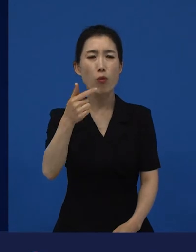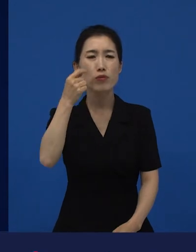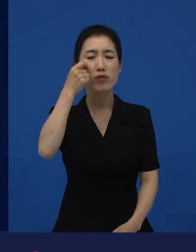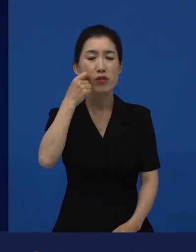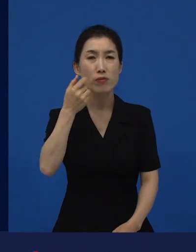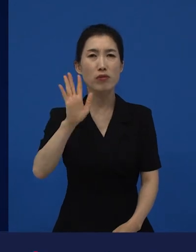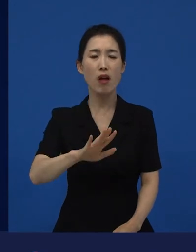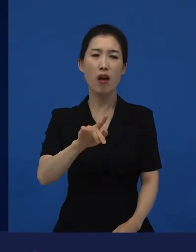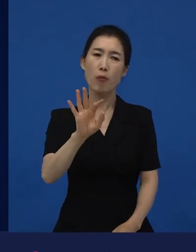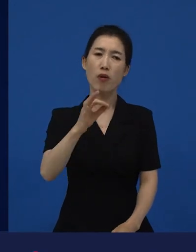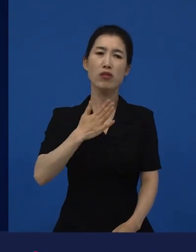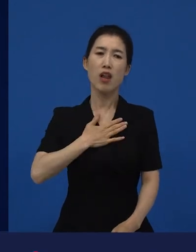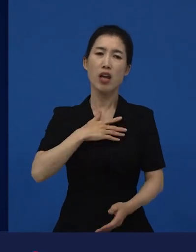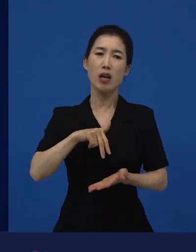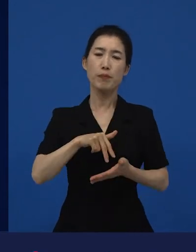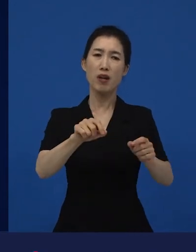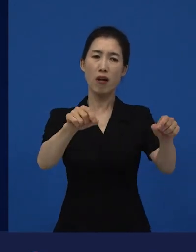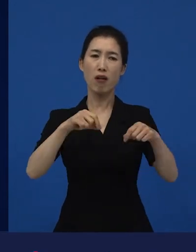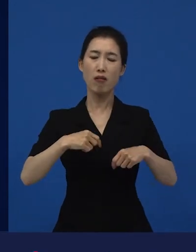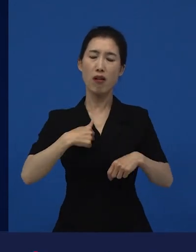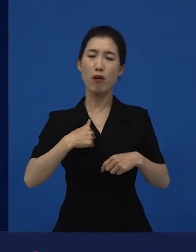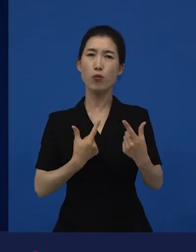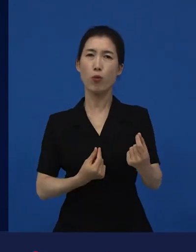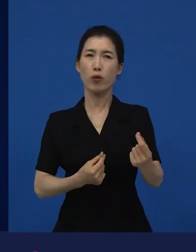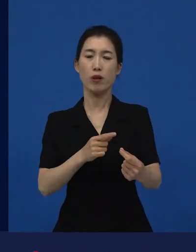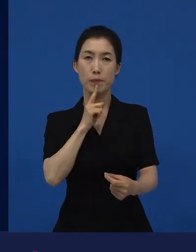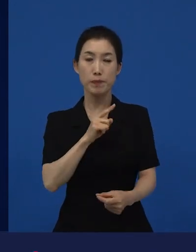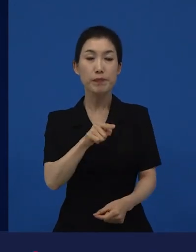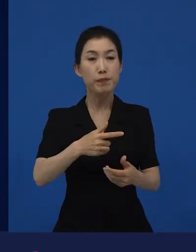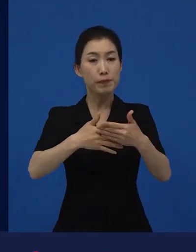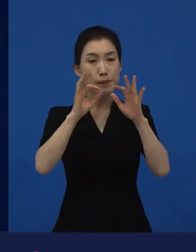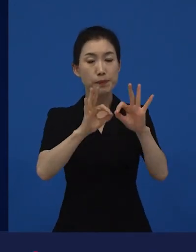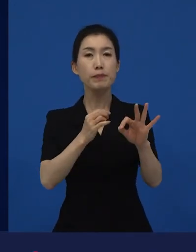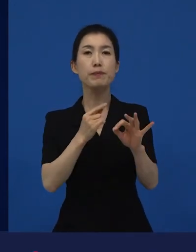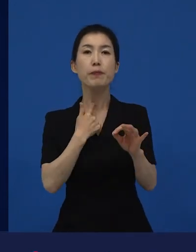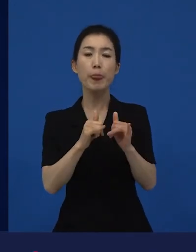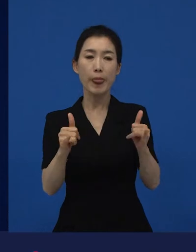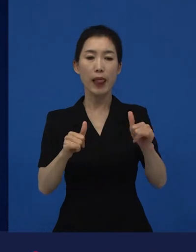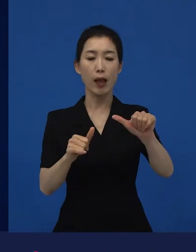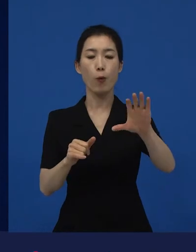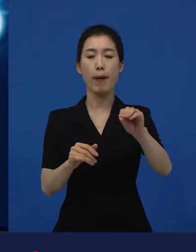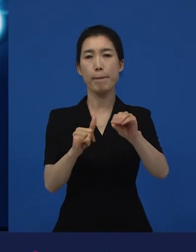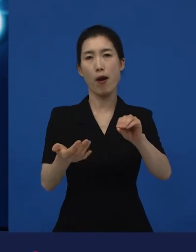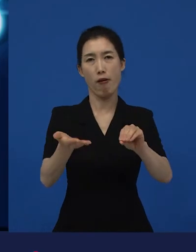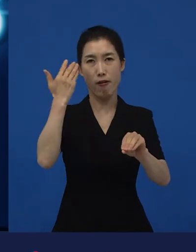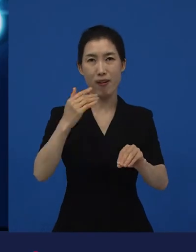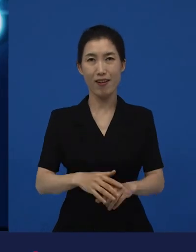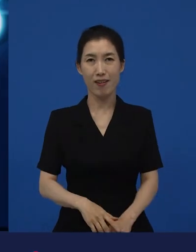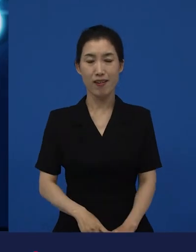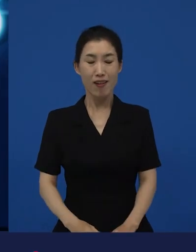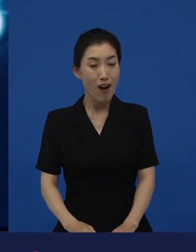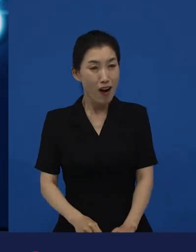다양성 영화들이 5만명이 넘으면 정말 많은 관객이 봐준 거예요. 5만명이 ‘이거 어디서 해?‘라고 생각하는 영화들을